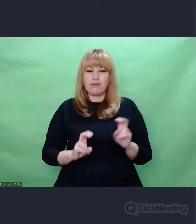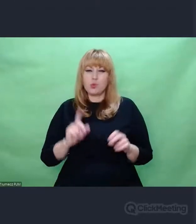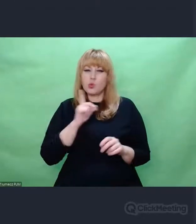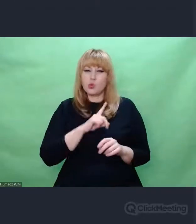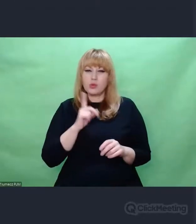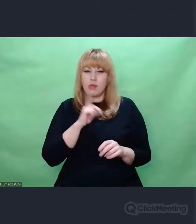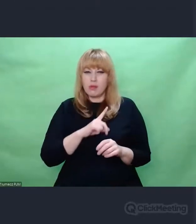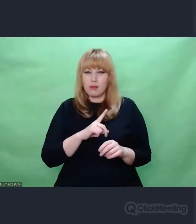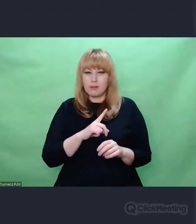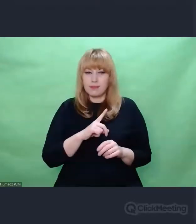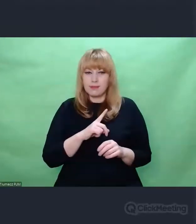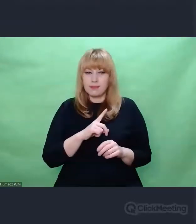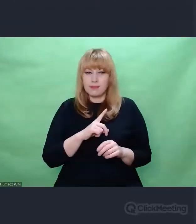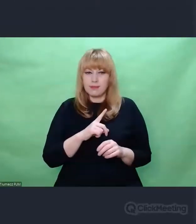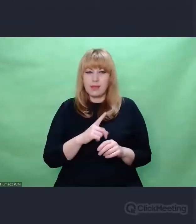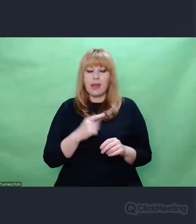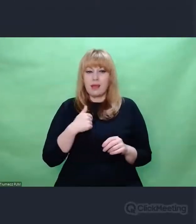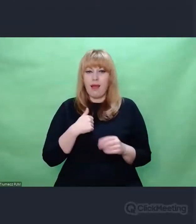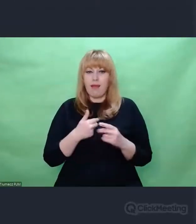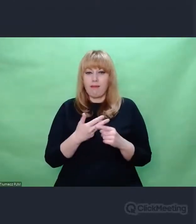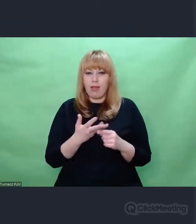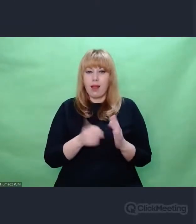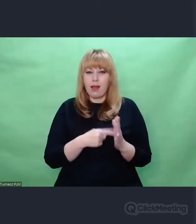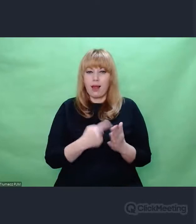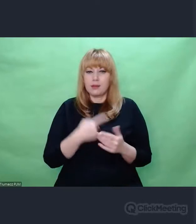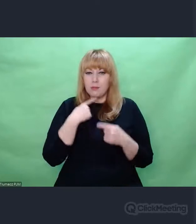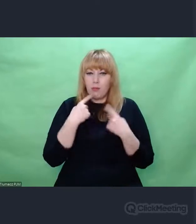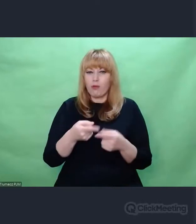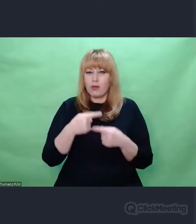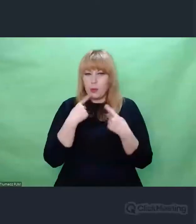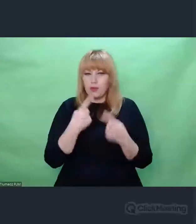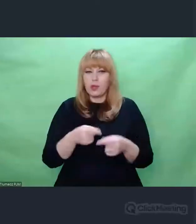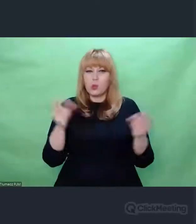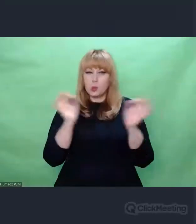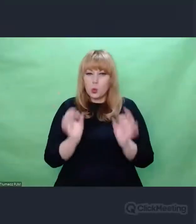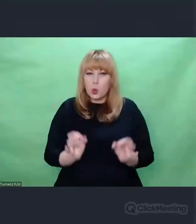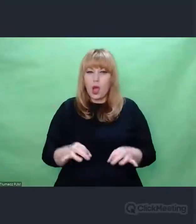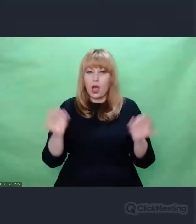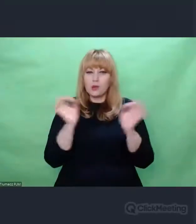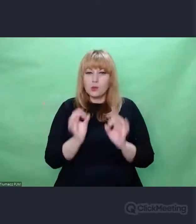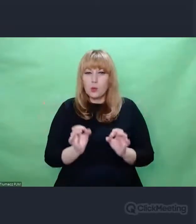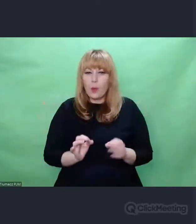chociaż użyłem już go dzisiaj wiele razy. Nie znajduję innego